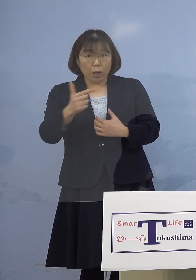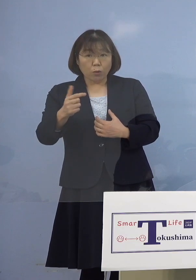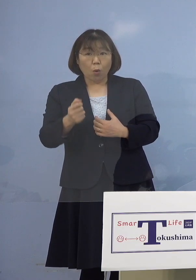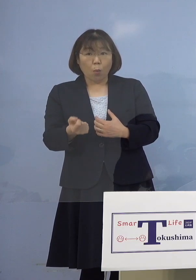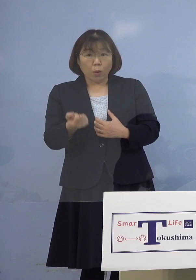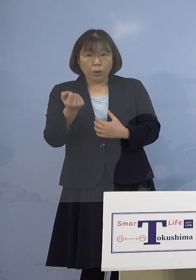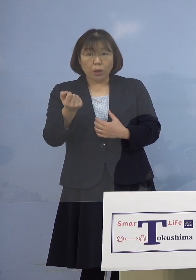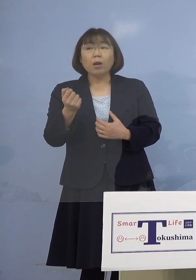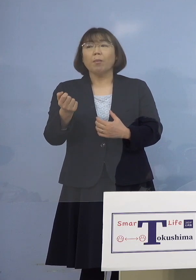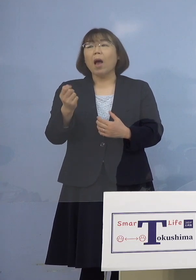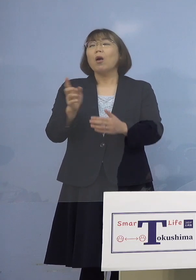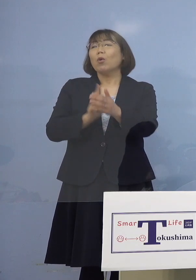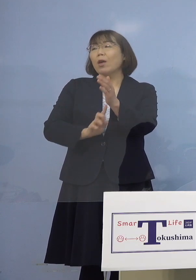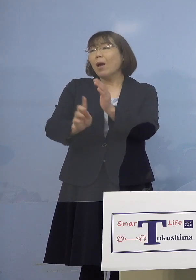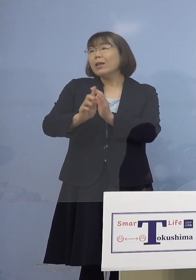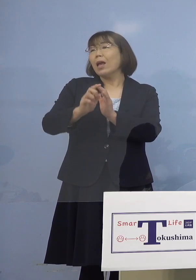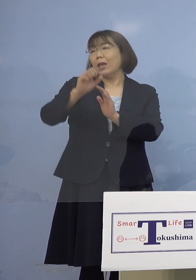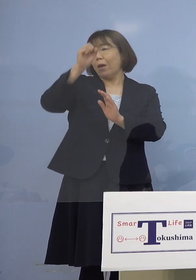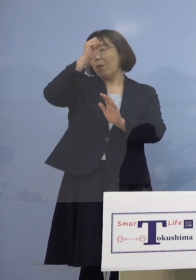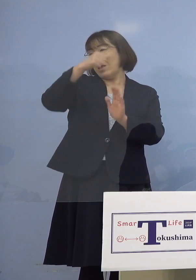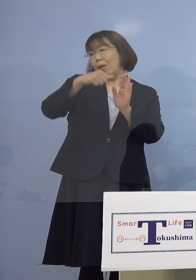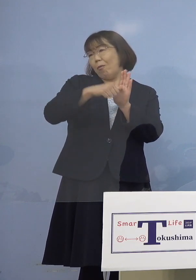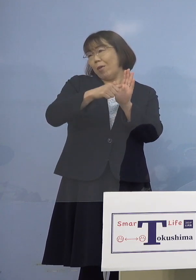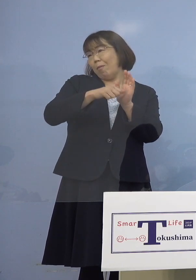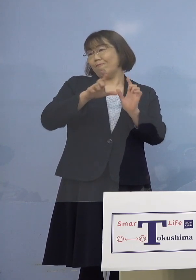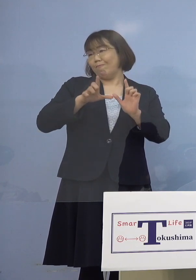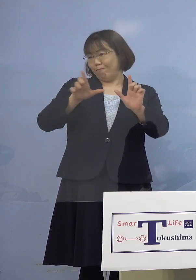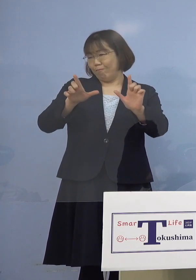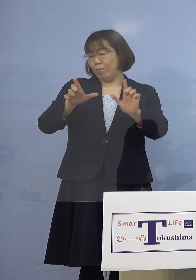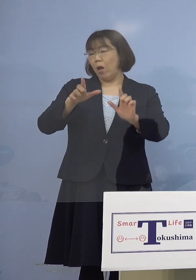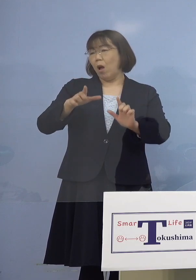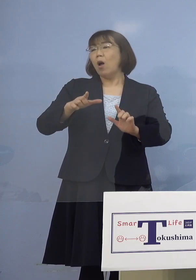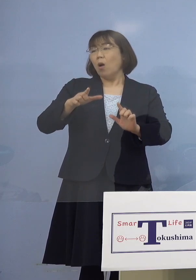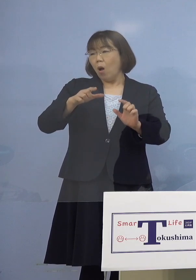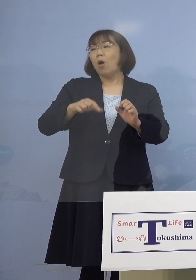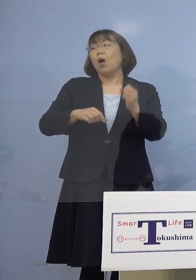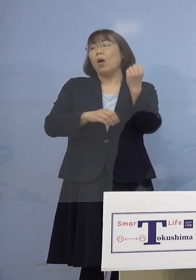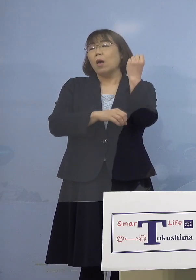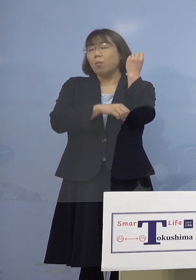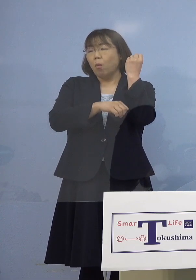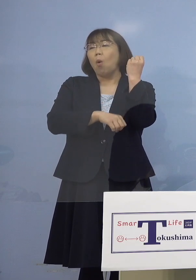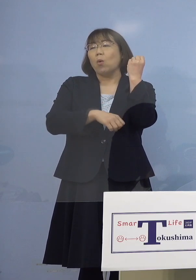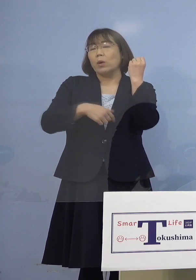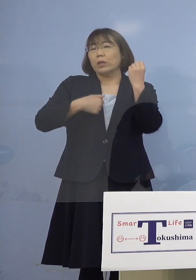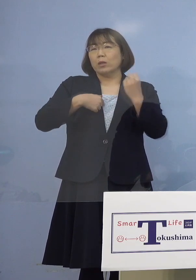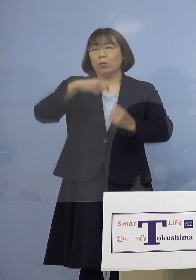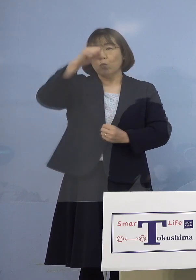それが代表的な症状ということですね （幹事者・四国放送） 基礎疾患を有している方ということですね